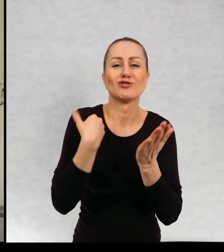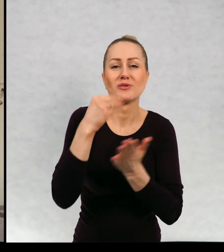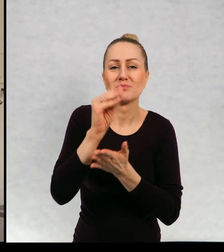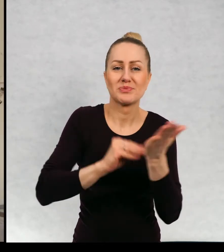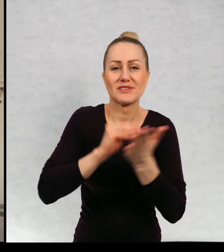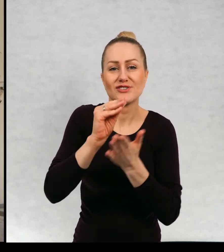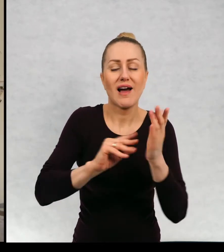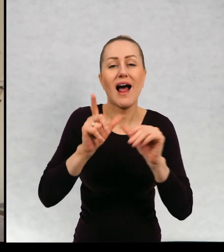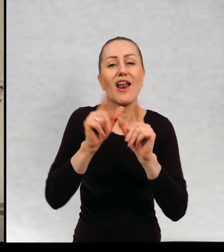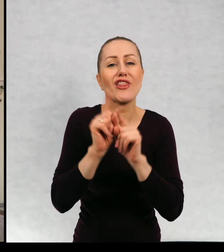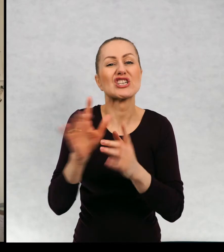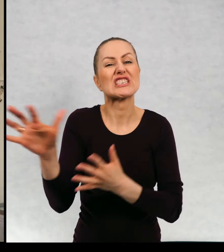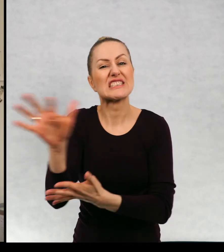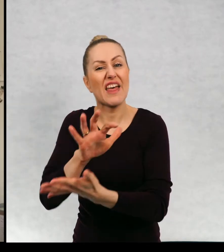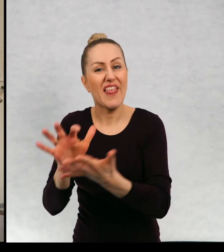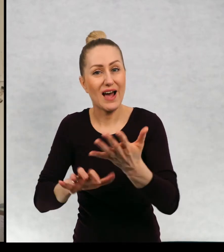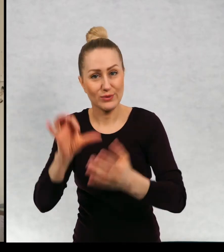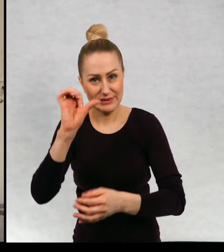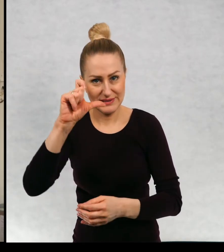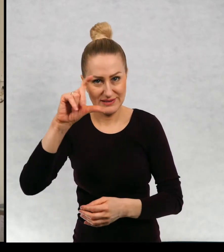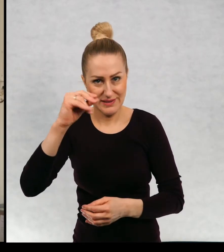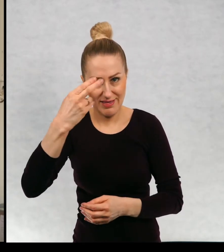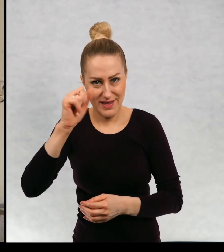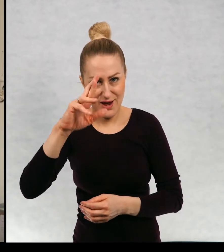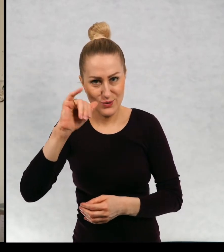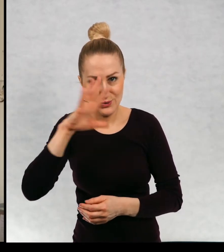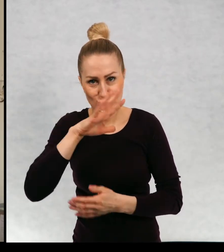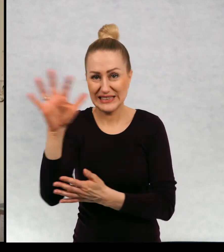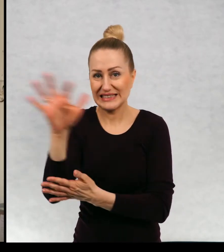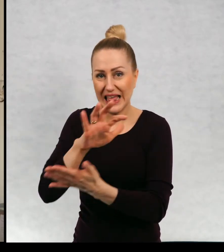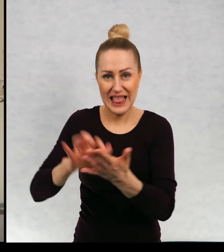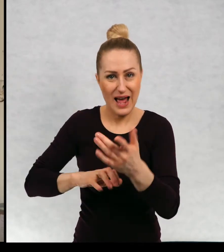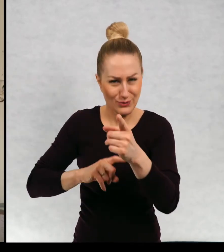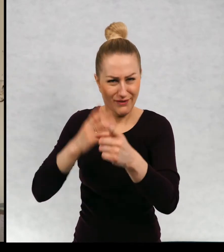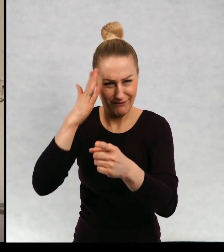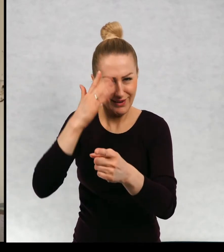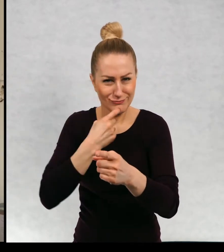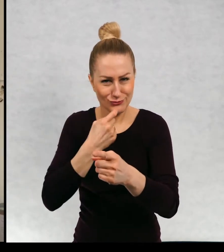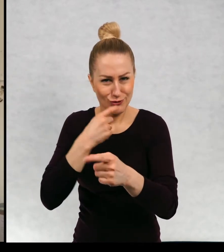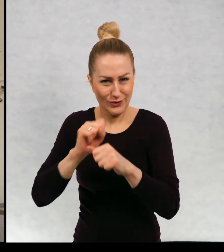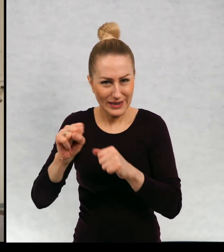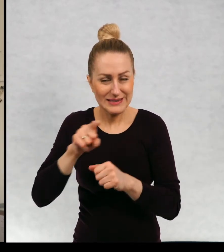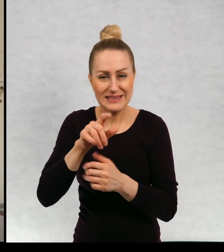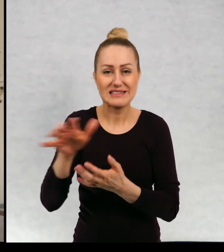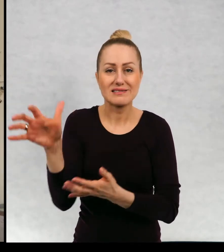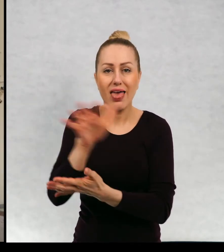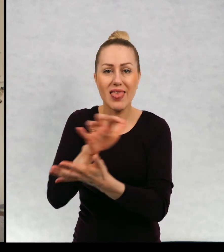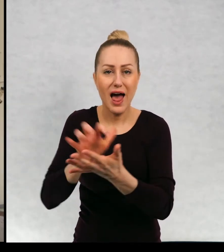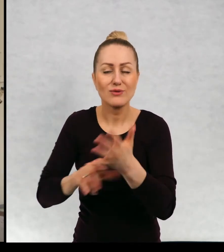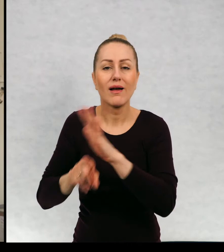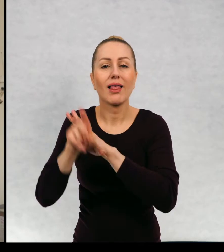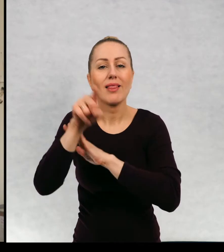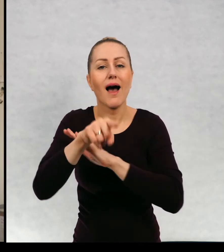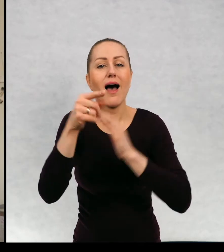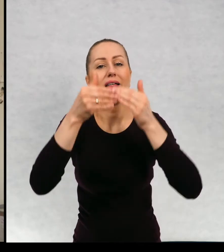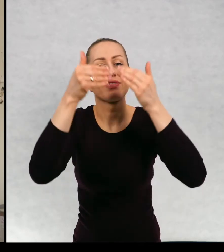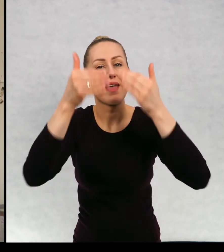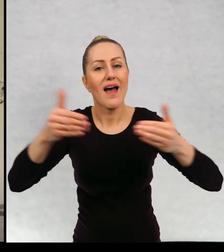ale również scenariusze. Na pewno wiecie co to słowo znaczy pisze scenariusze dla teatru